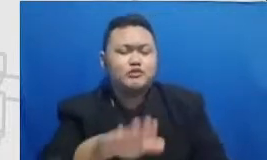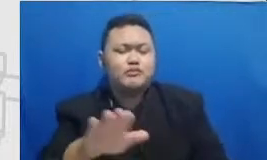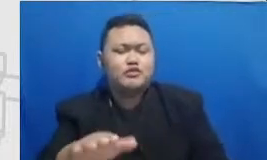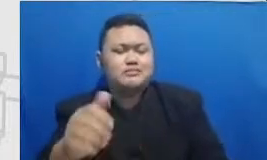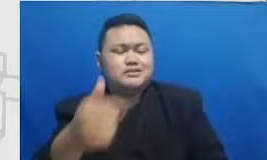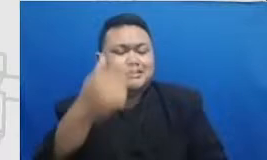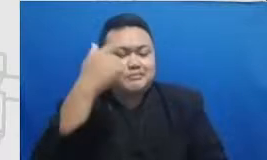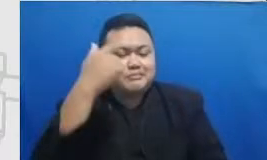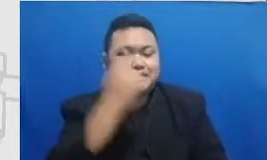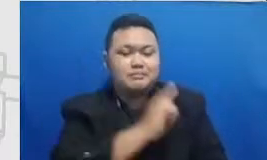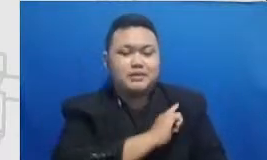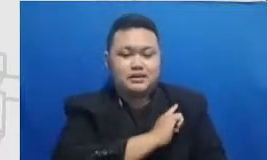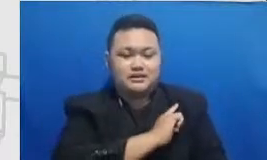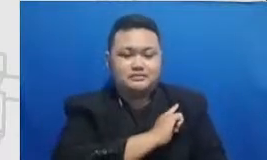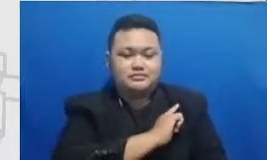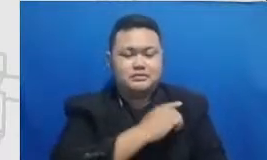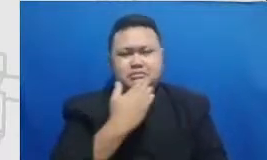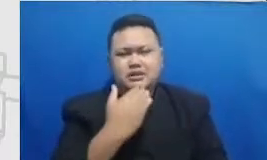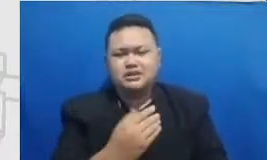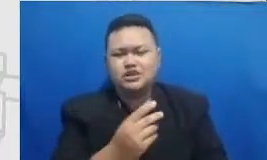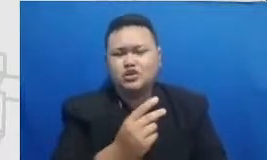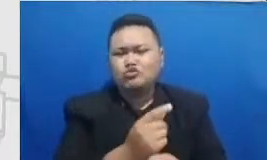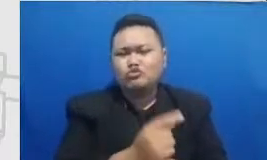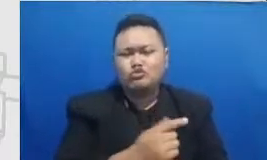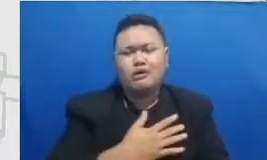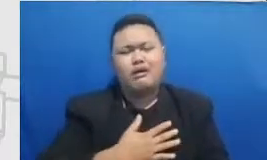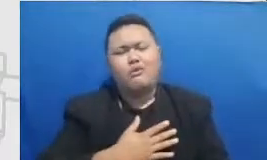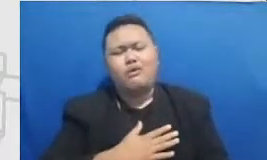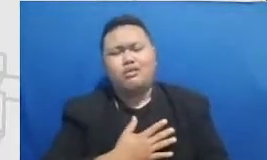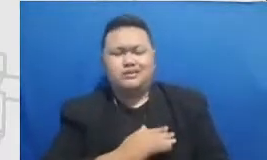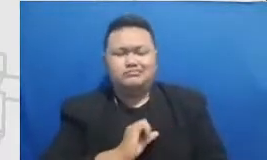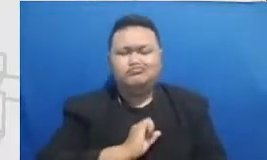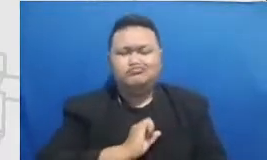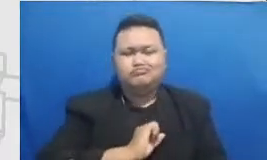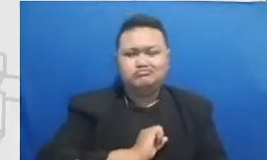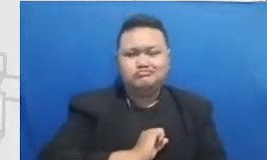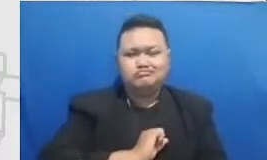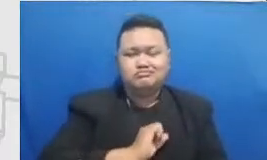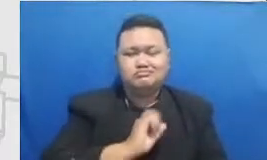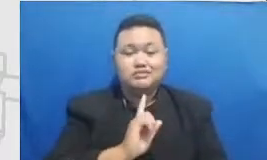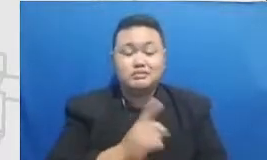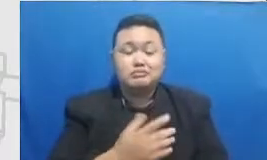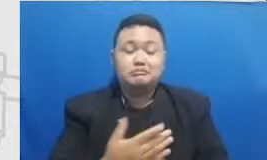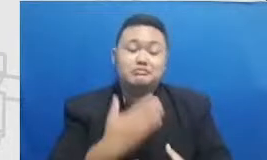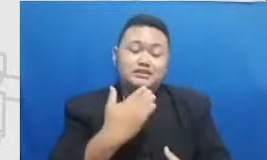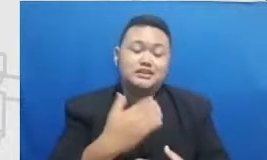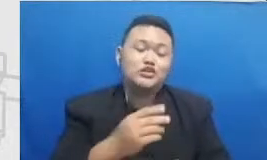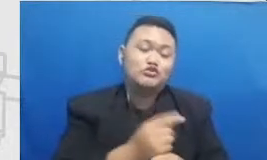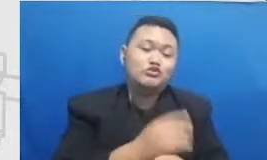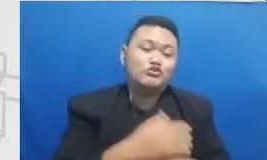saking protective nya terhadap murid Mereka mencoba untuk melindungi murid dengan menyediakan